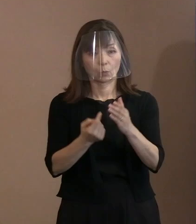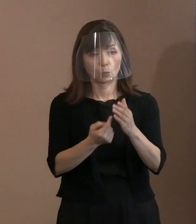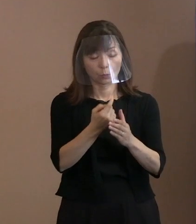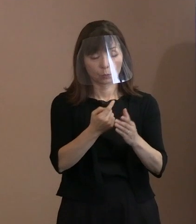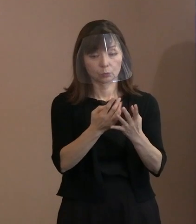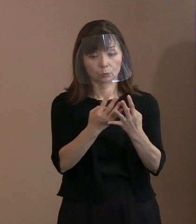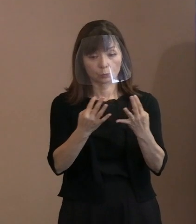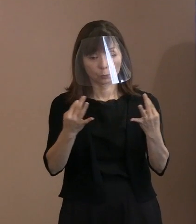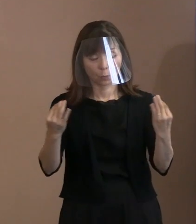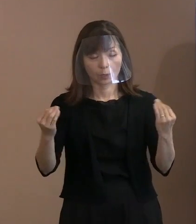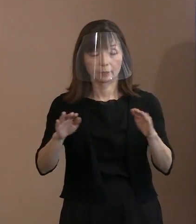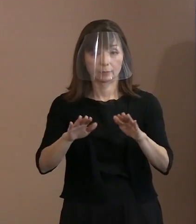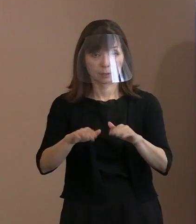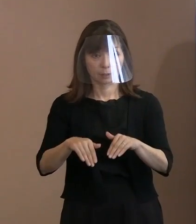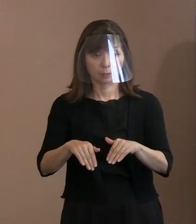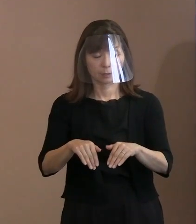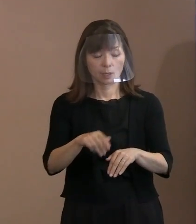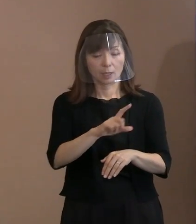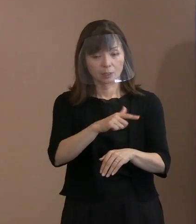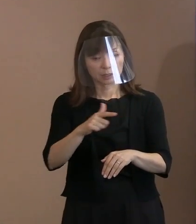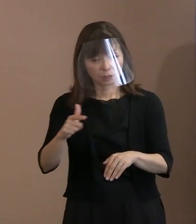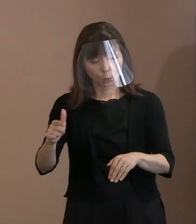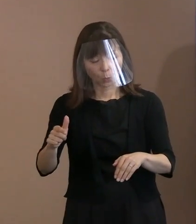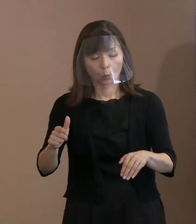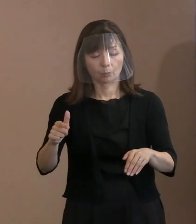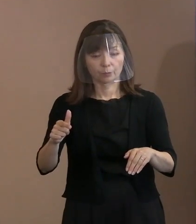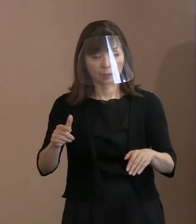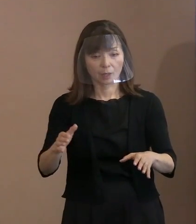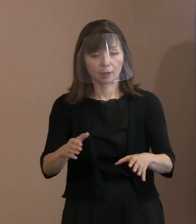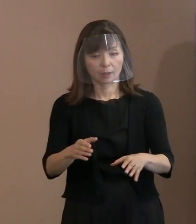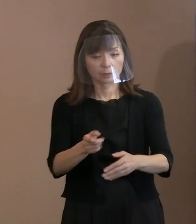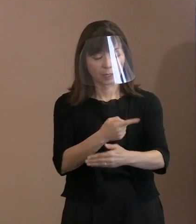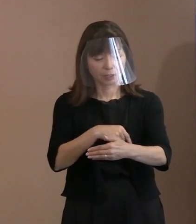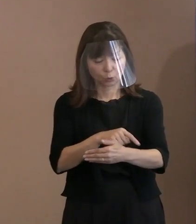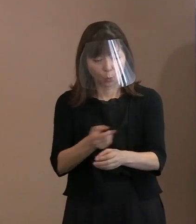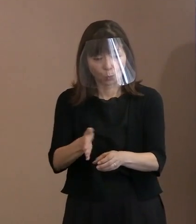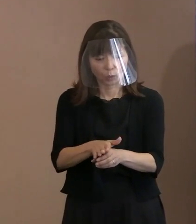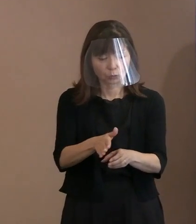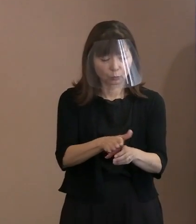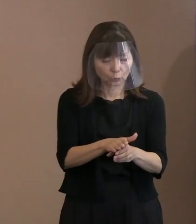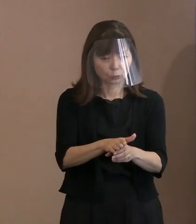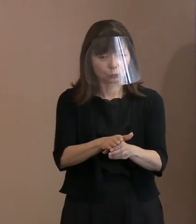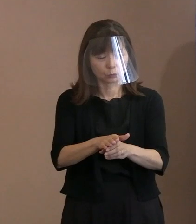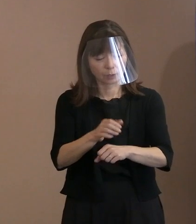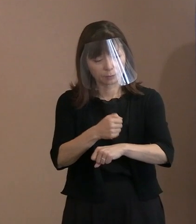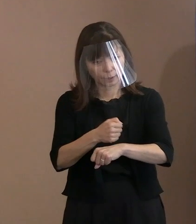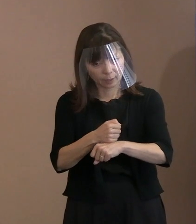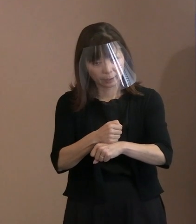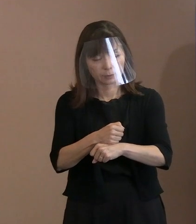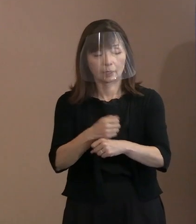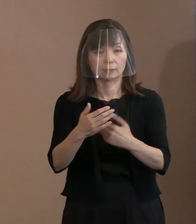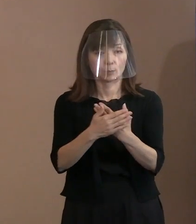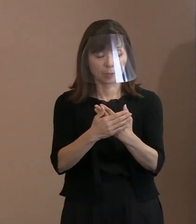様々な要素を盛り込むことの難しさを 感じられた点､ もしくは､ここはもうちょっと言葉を 尽くしたかったけど､